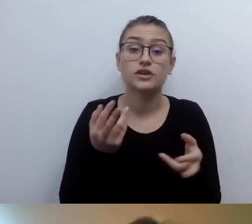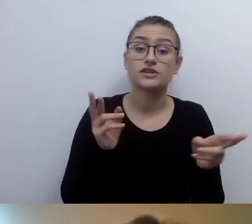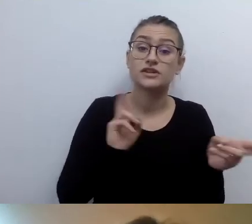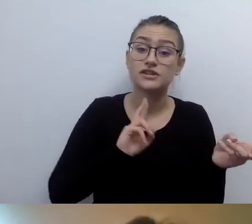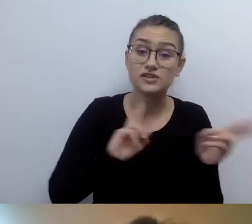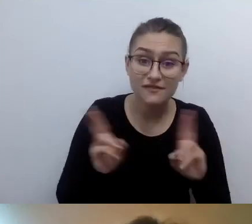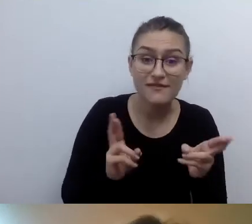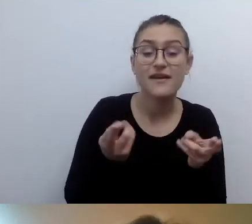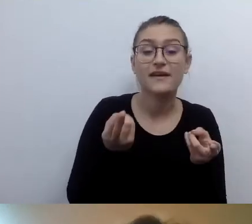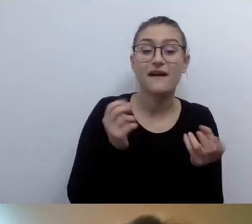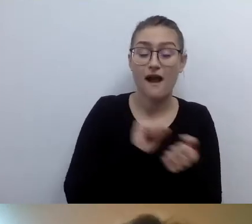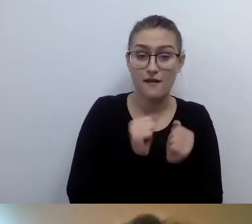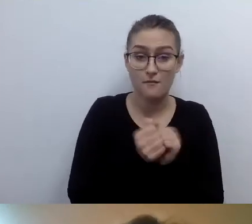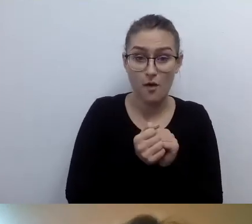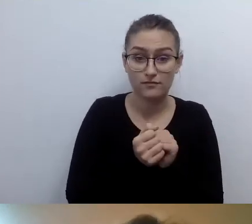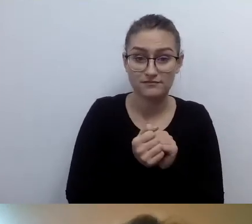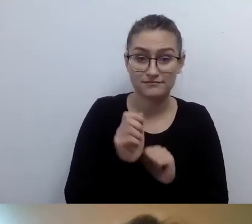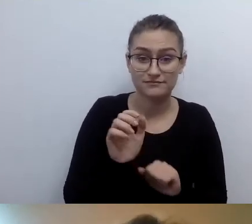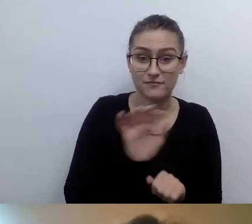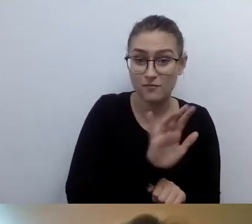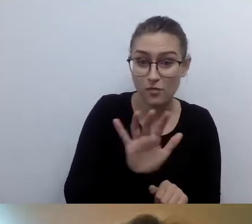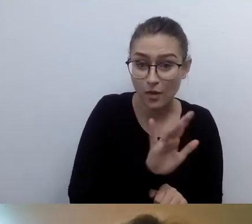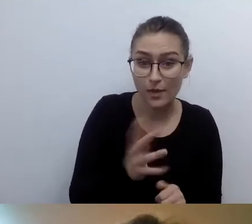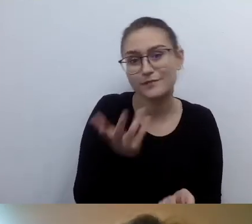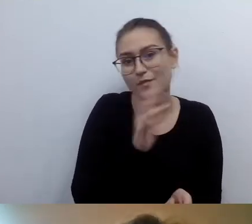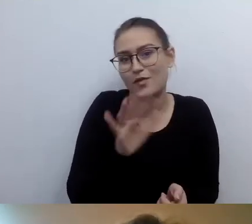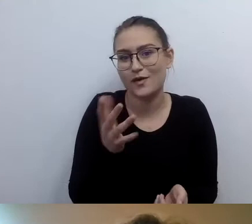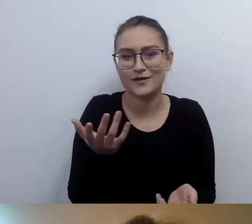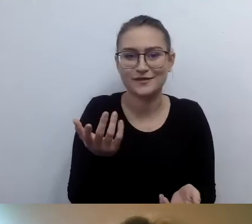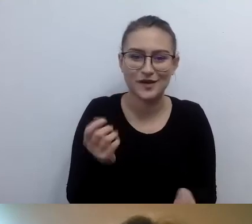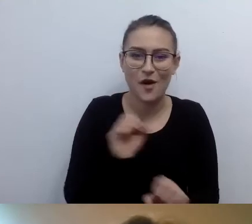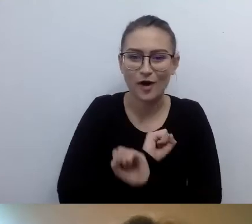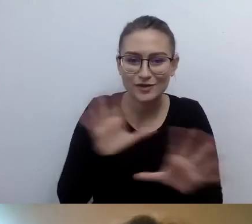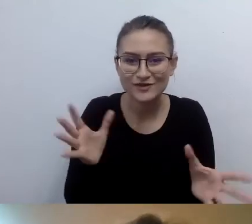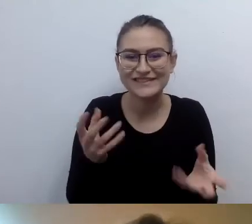Dotykowy w Internecie nie będzie działał. Taki żarcik.